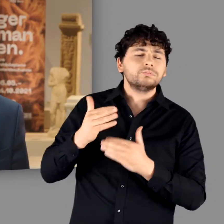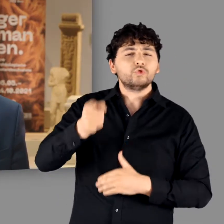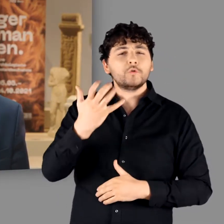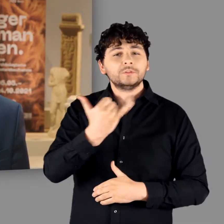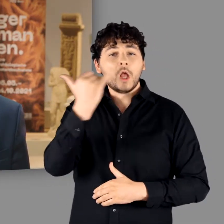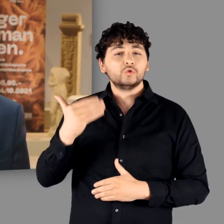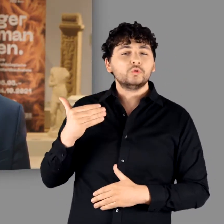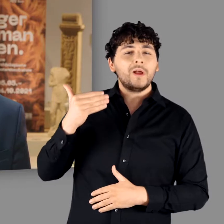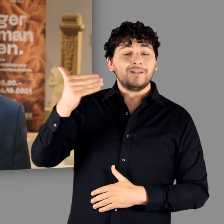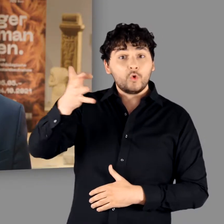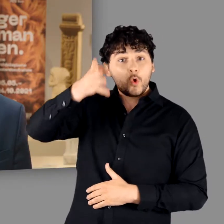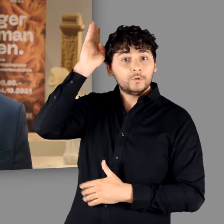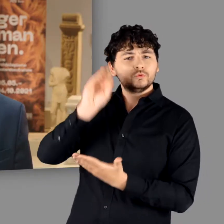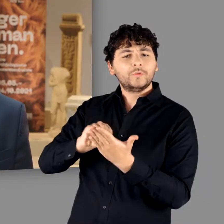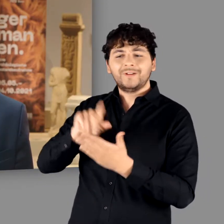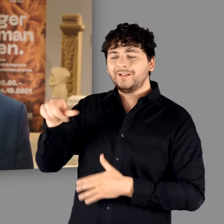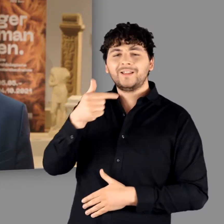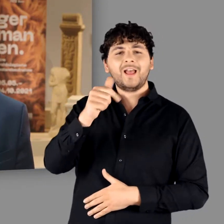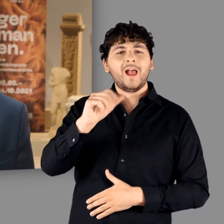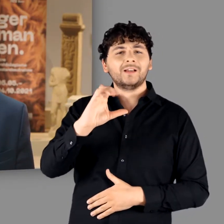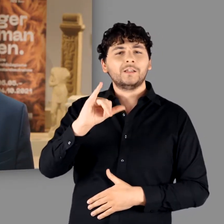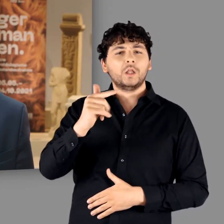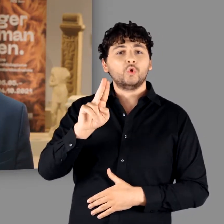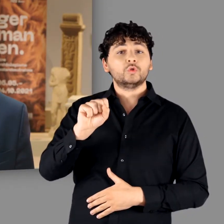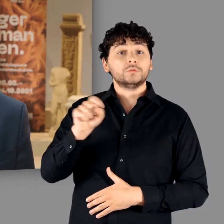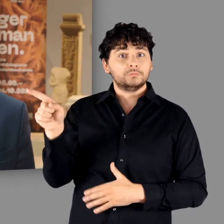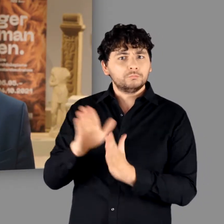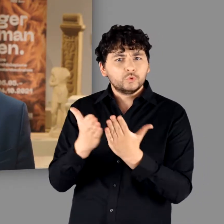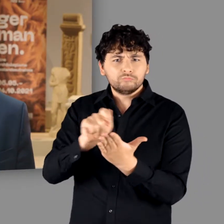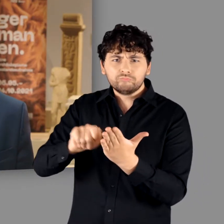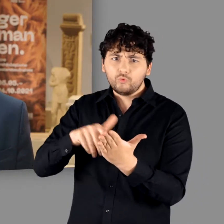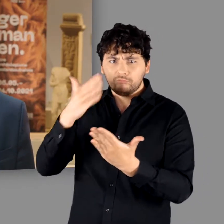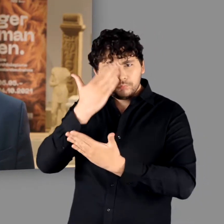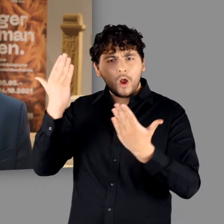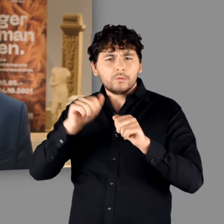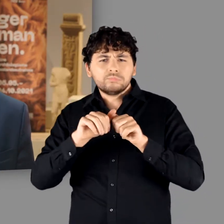der römische Schriftsteller Tacitus ein folgenreiches Buch, in dem er „die“ Germanen